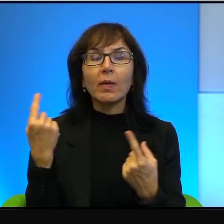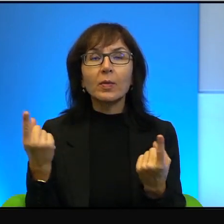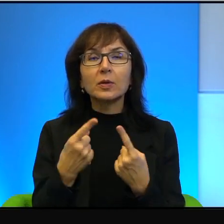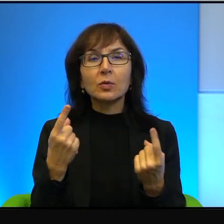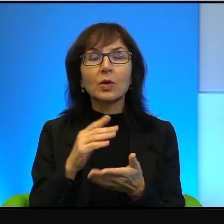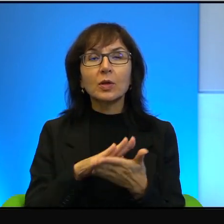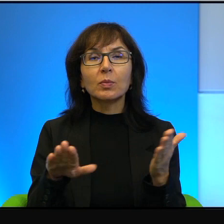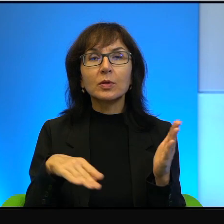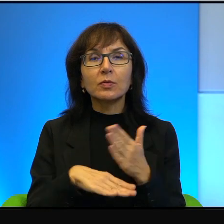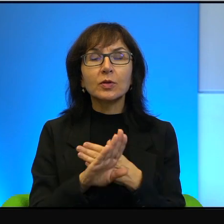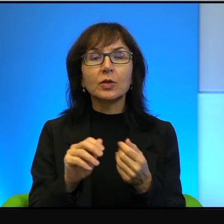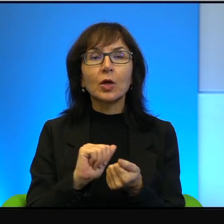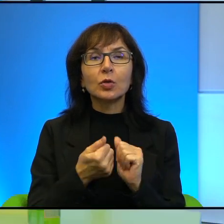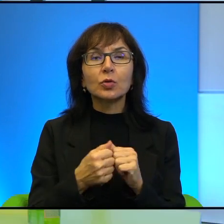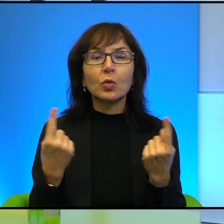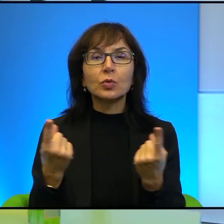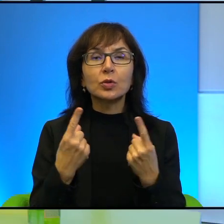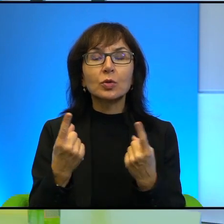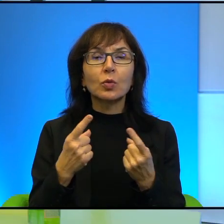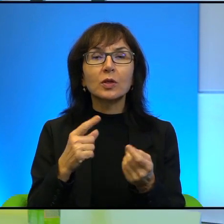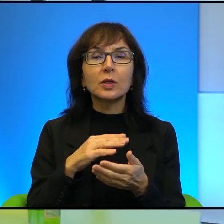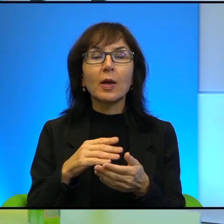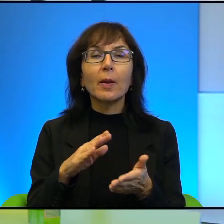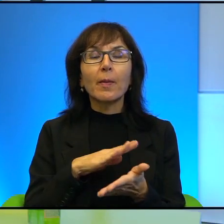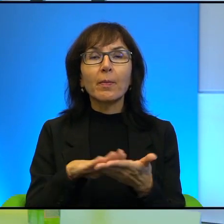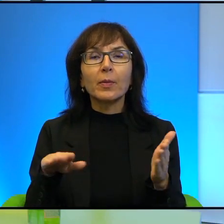Są sytuacje bez wyjścia i to być może jest sytuacja bez wyjścia.